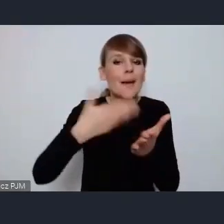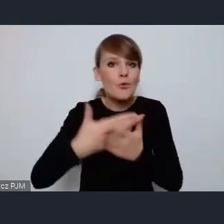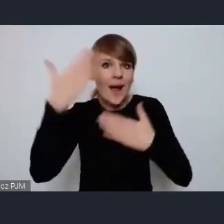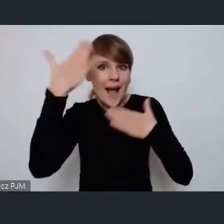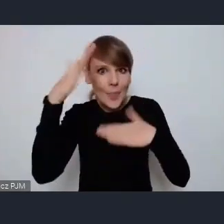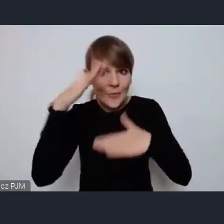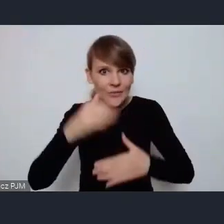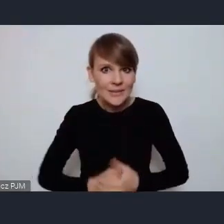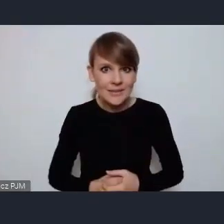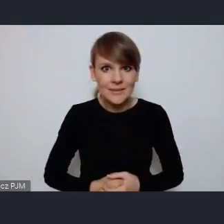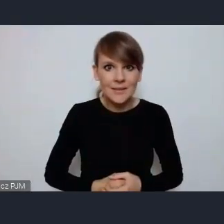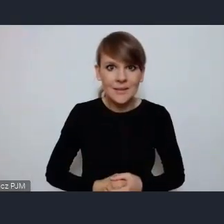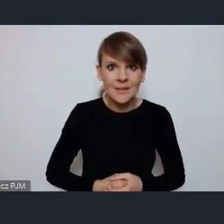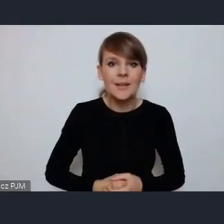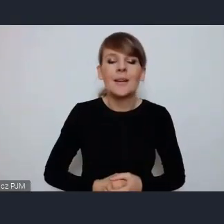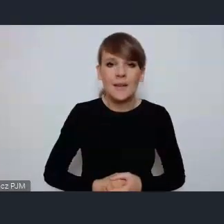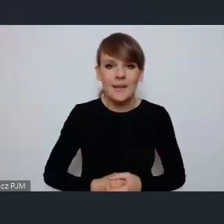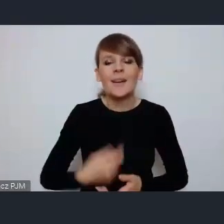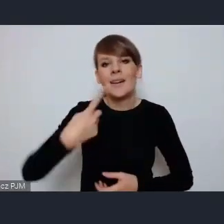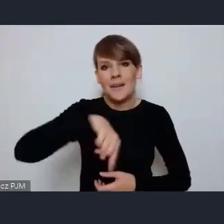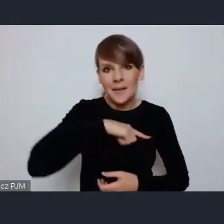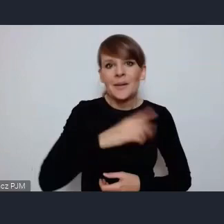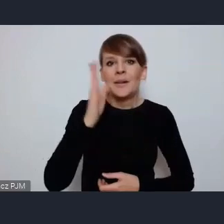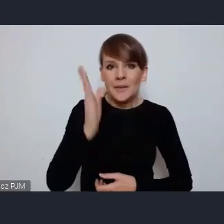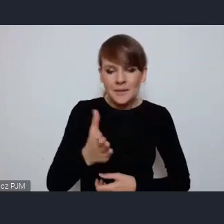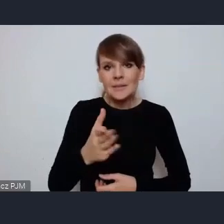czy od gwiazd światowych będziemy się uczyć więc,